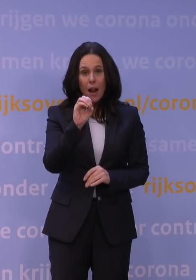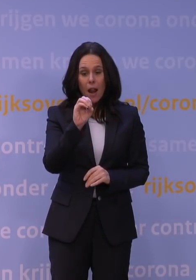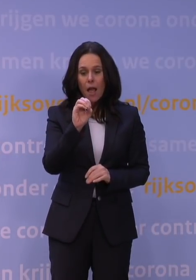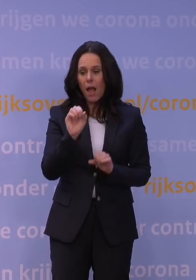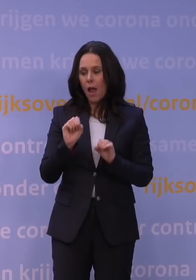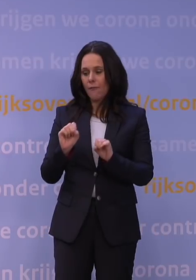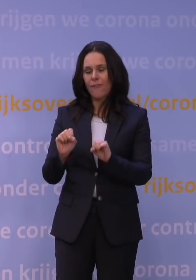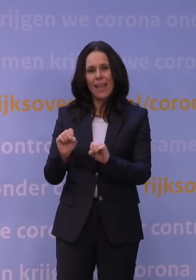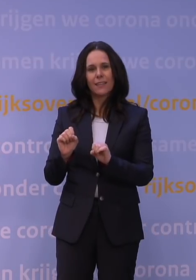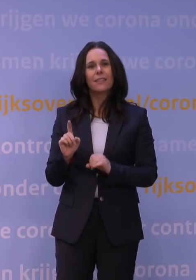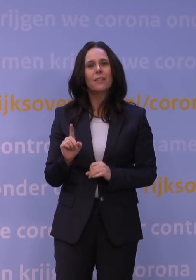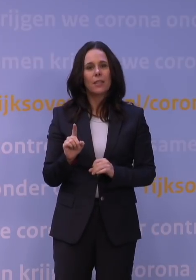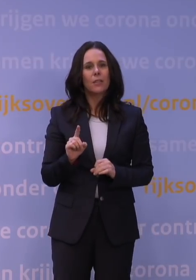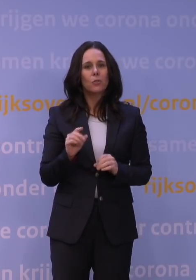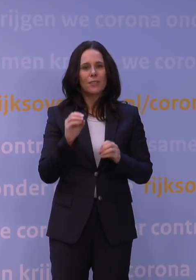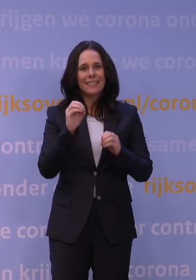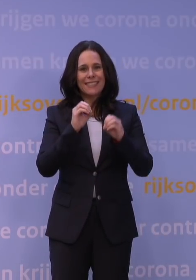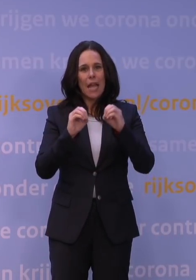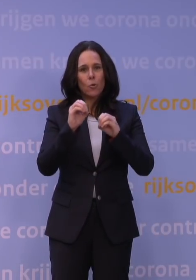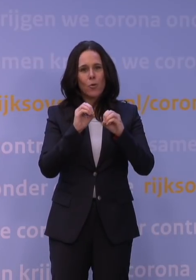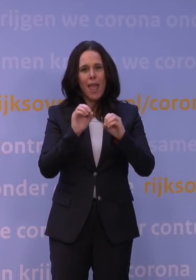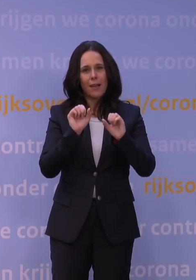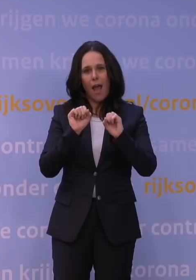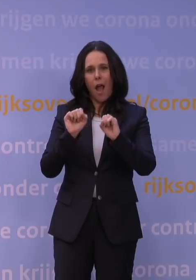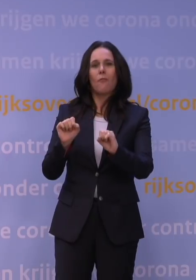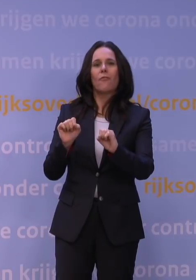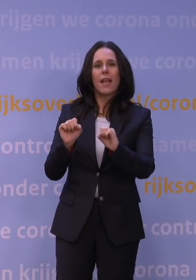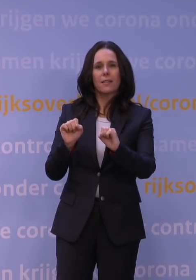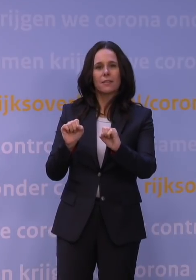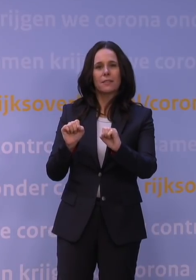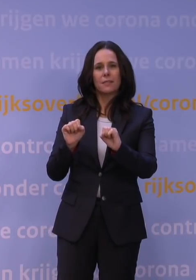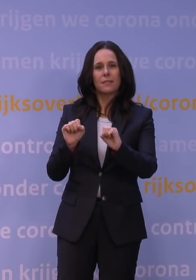dus meer de zogenaamde cellulaire afweer, dat dat veel meer geconserveerd is.